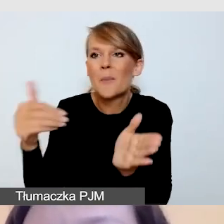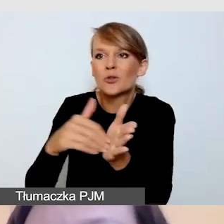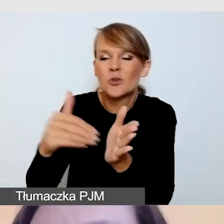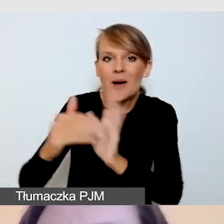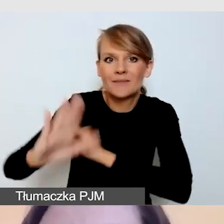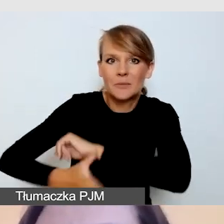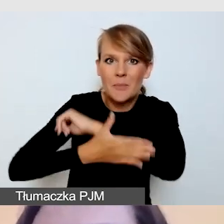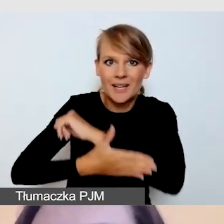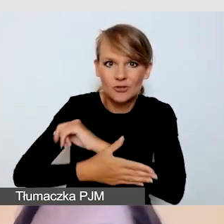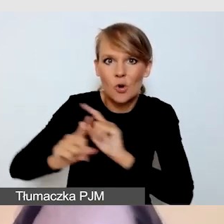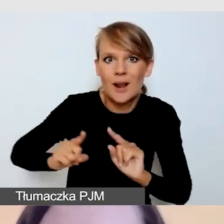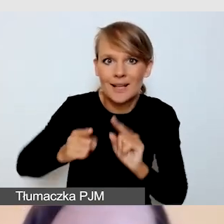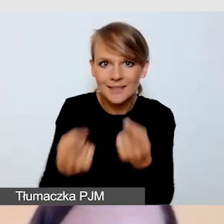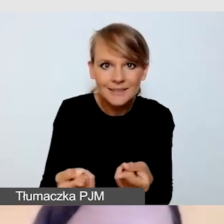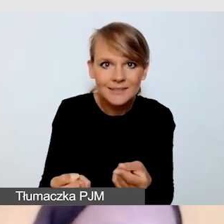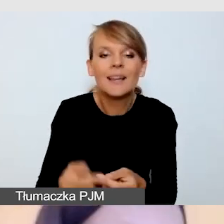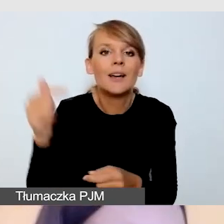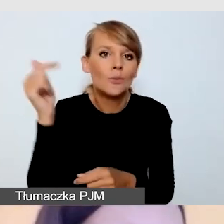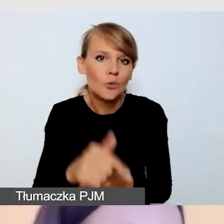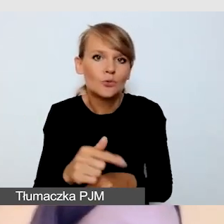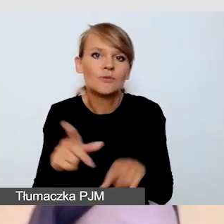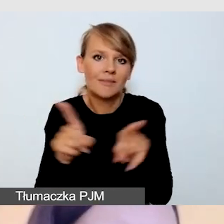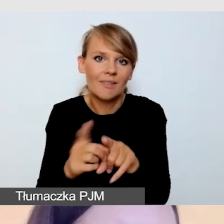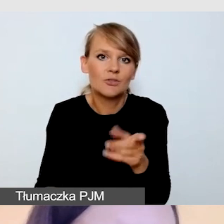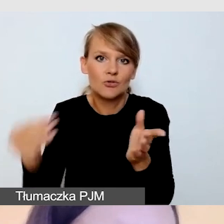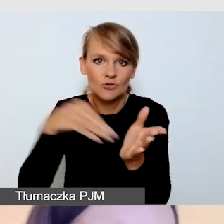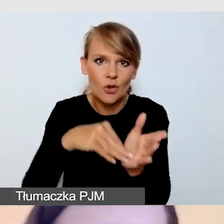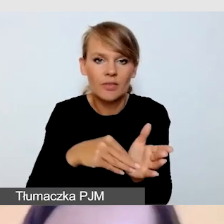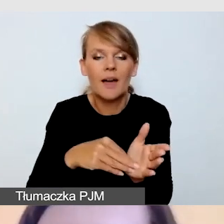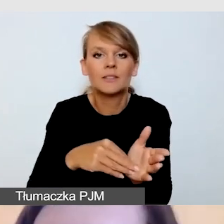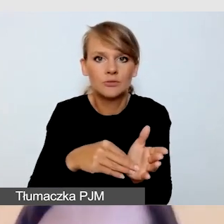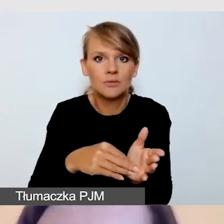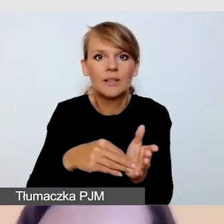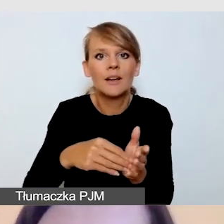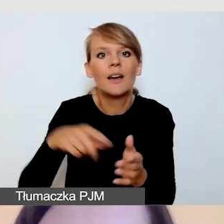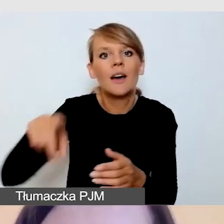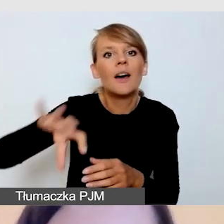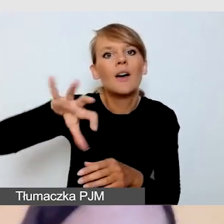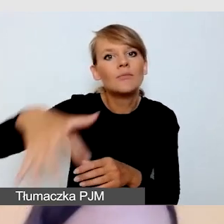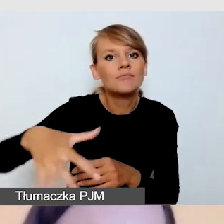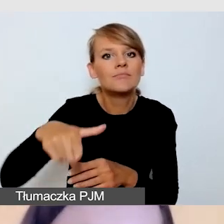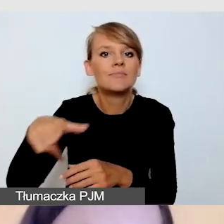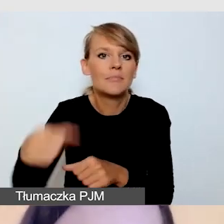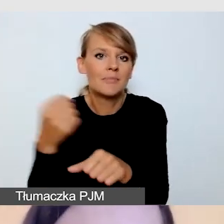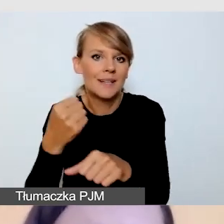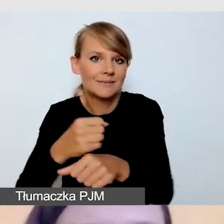i zapewnienia dodatkowego zespołu, obsługującego nasze wydarzenie.